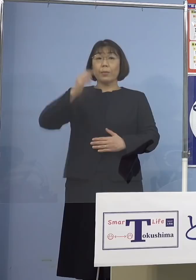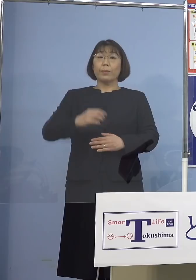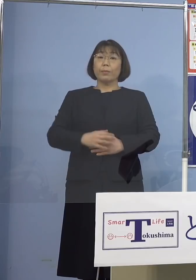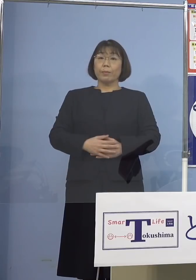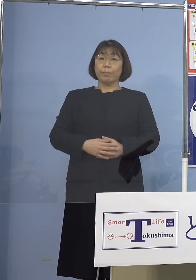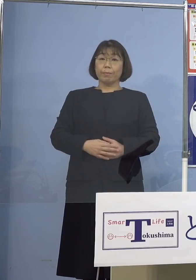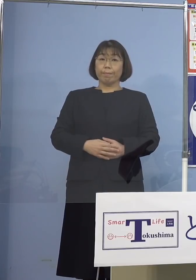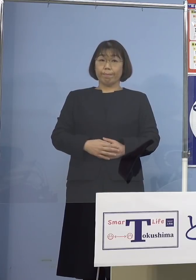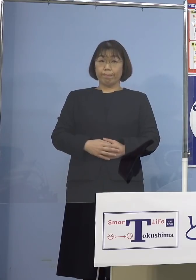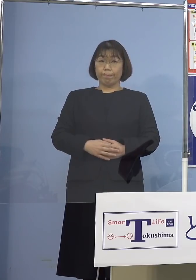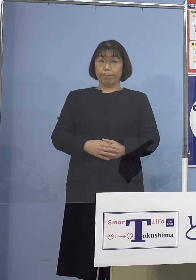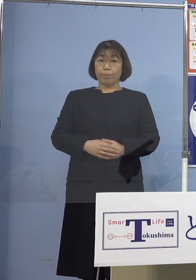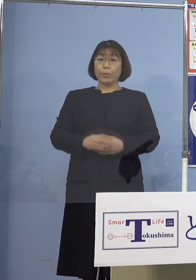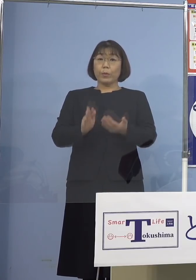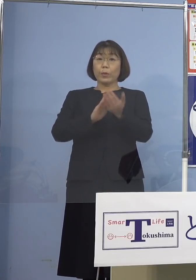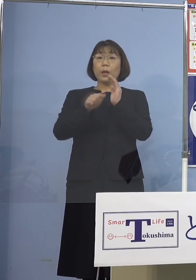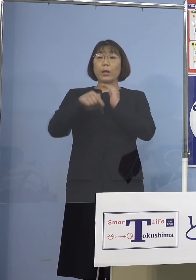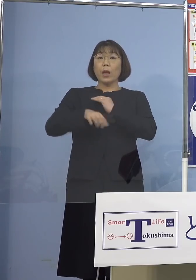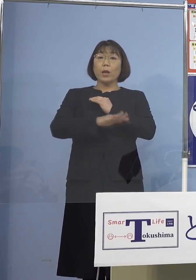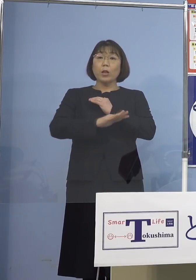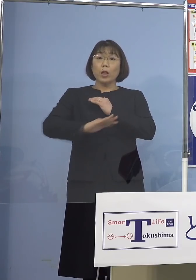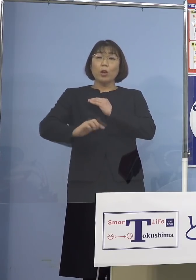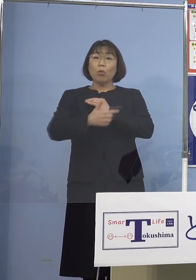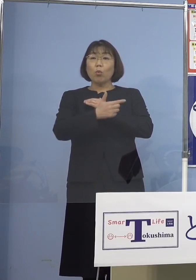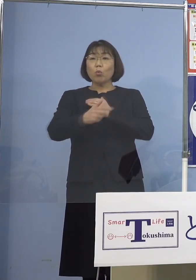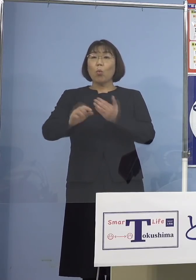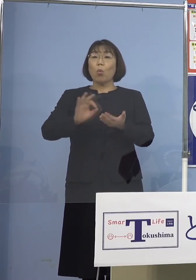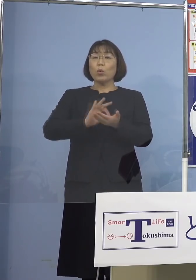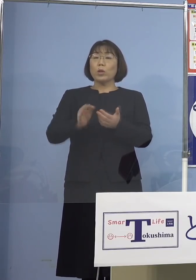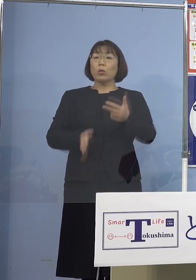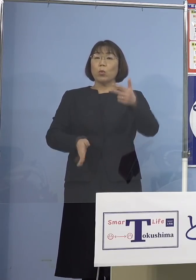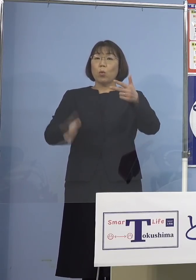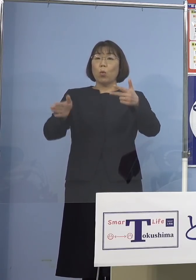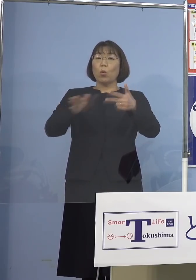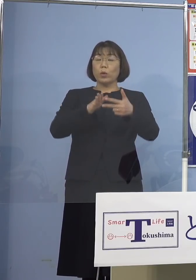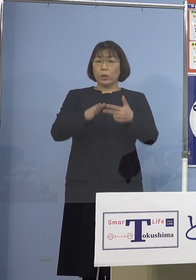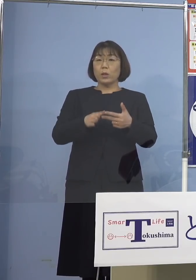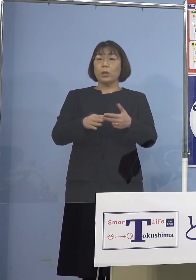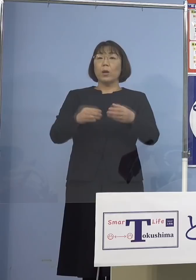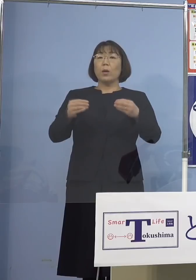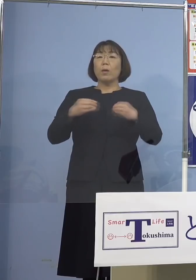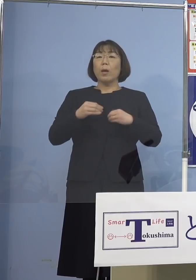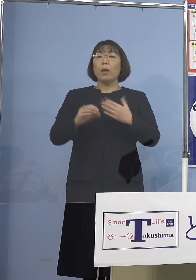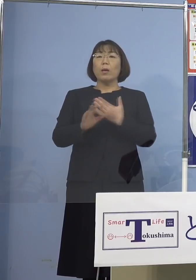また県内の児童等利用施設における 感染事例の多発、これを受けまして